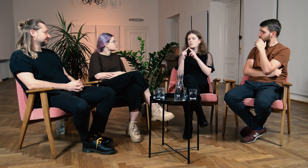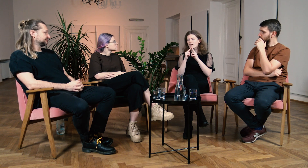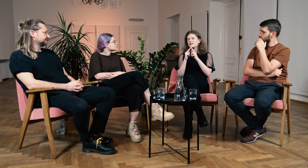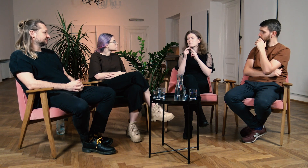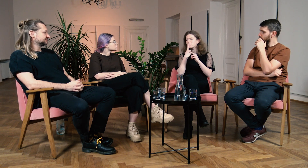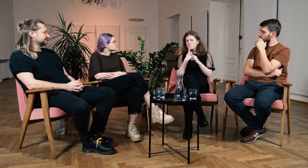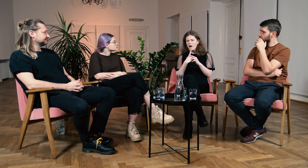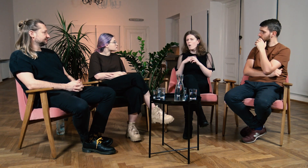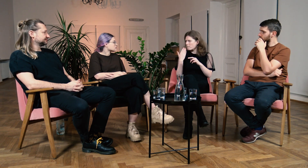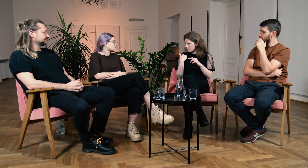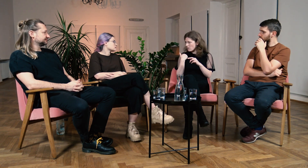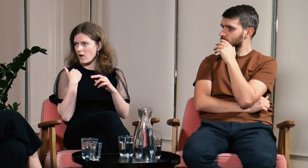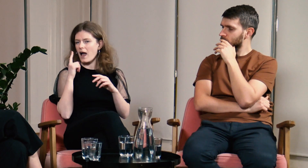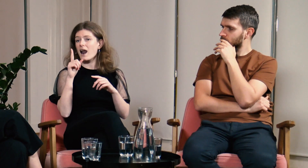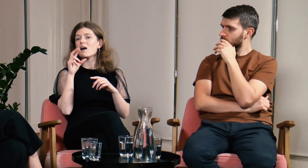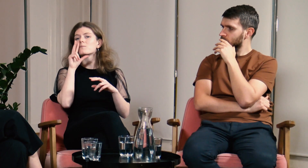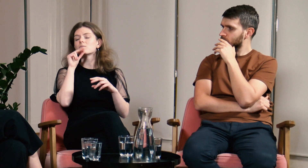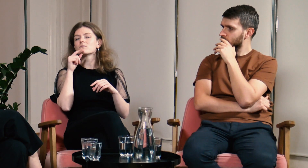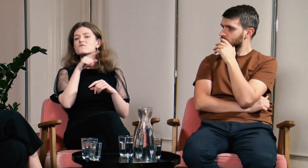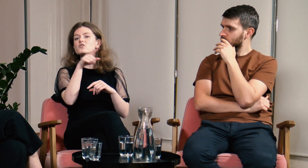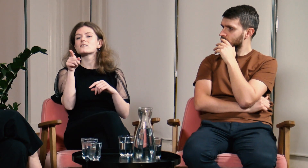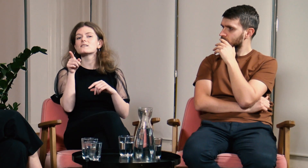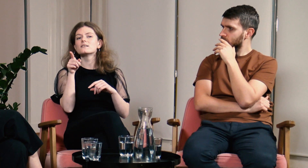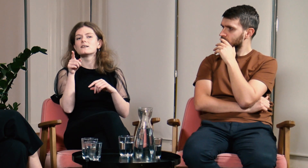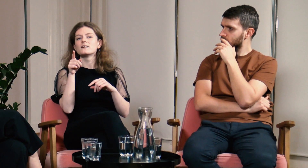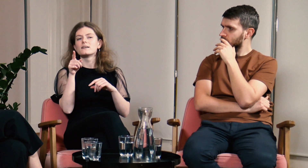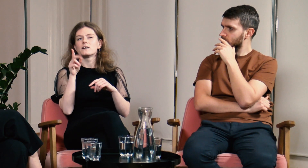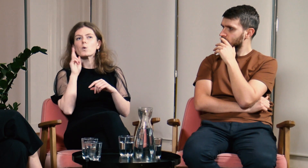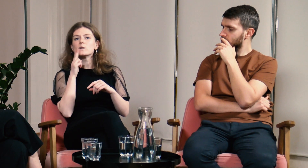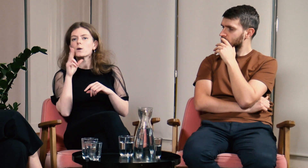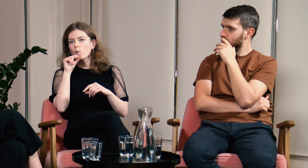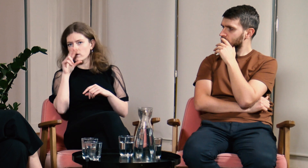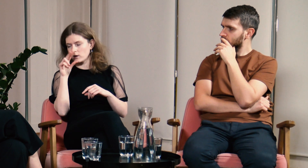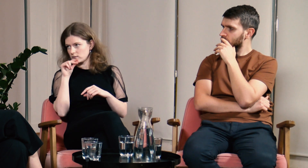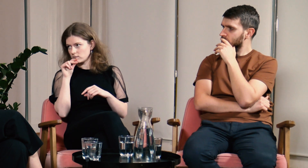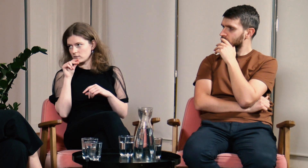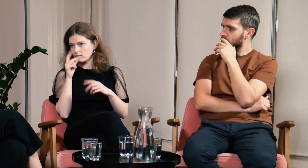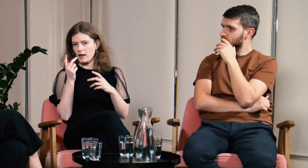ale miałam kontakt z g/Głuchymi. Tylko jednak Ci g/Głusi zawsze mówili fonicznie.